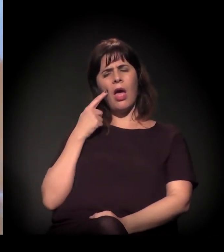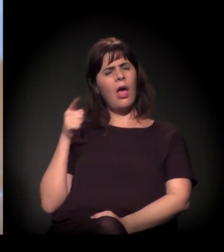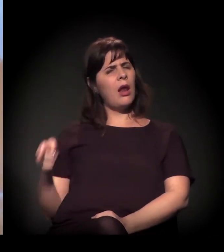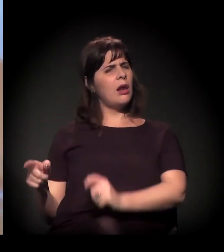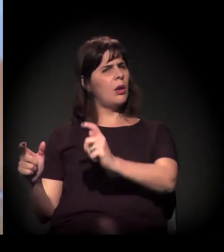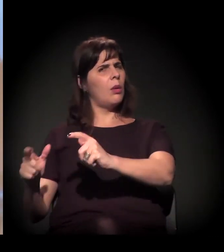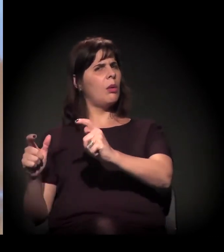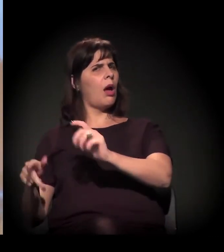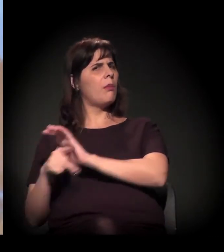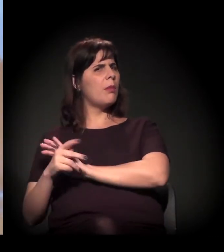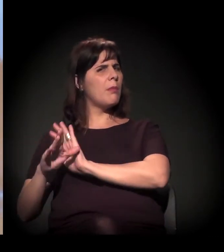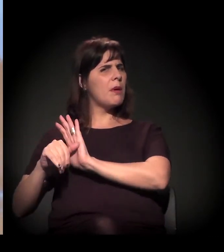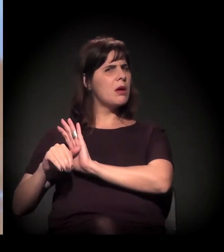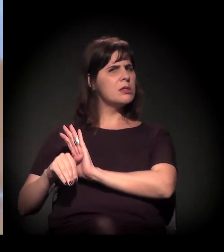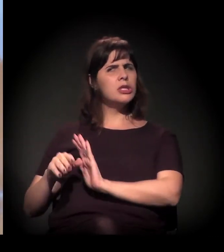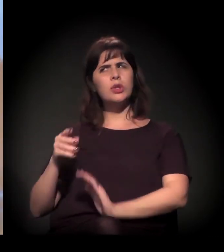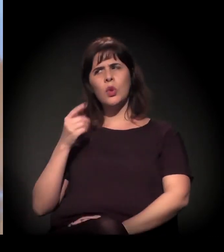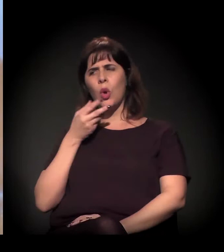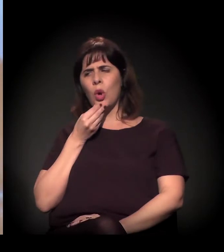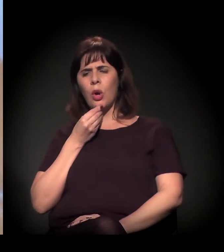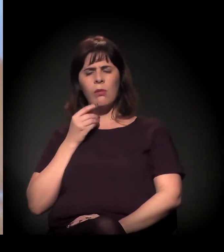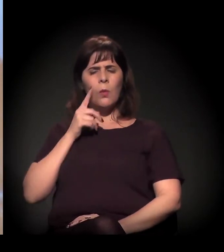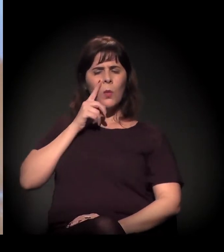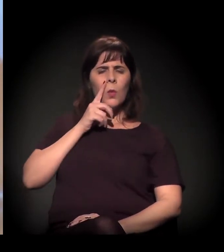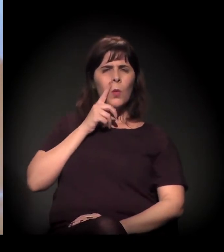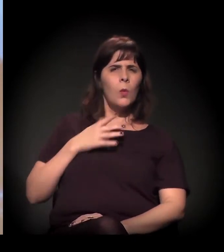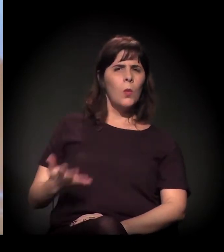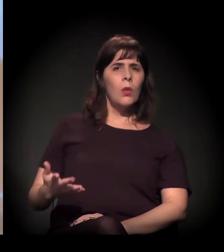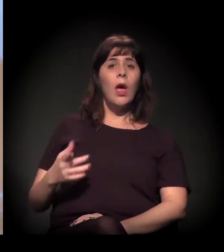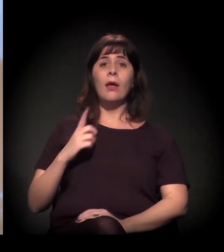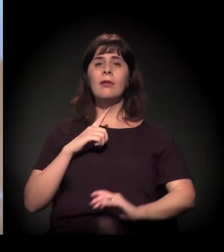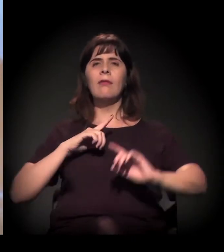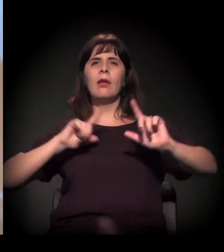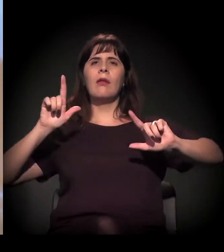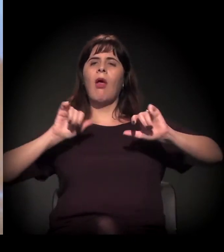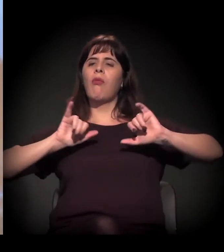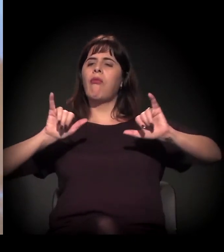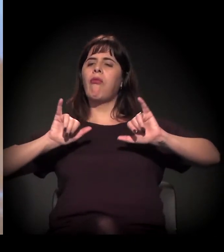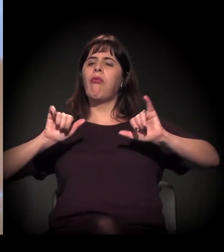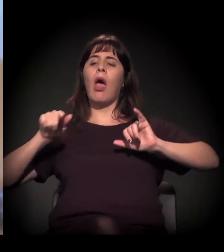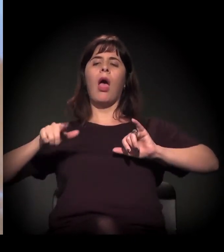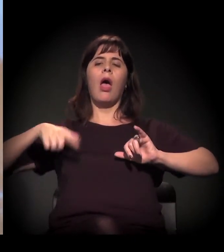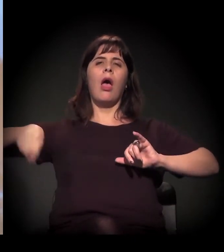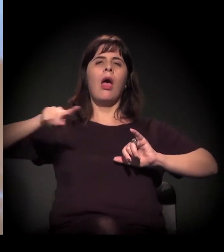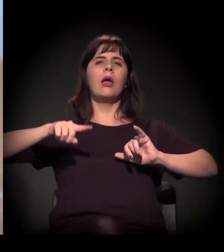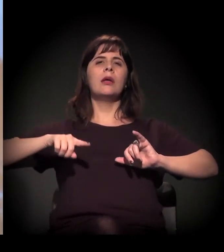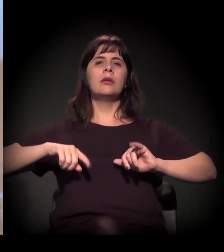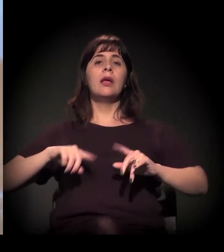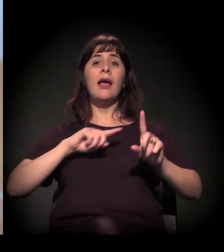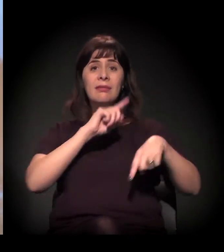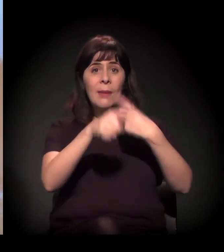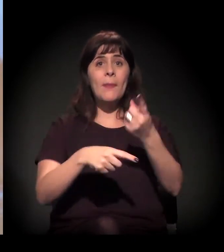A narrativa que agora a gente está sofrendo também, da criminalização direta, a ponto de o prefeito dizer num vídeo de rede social